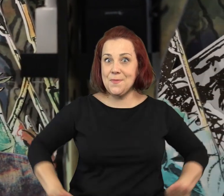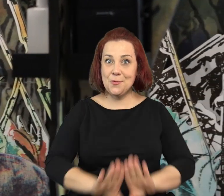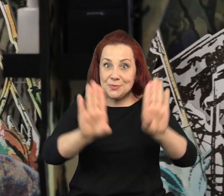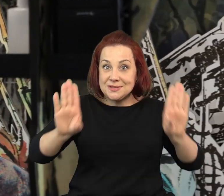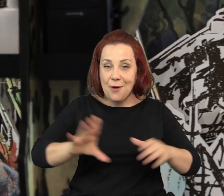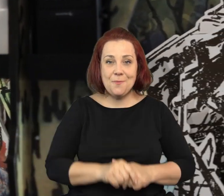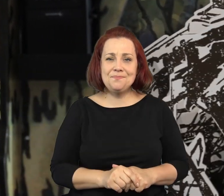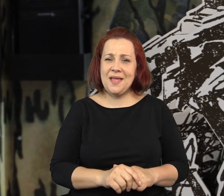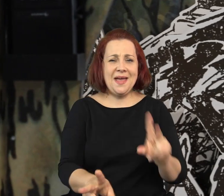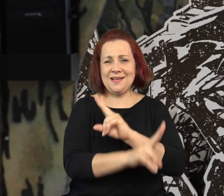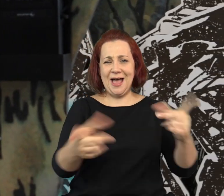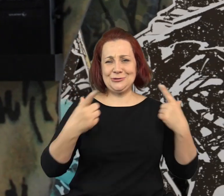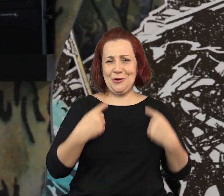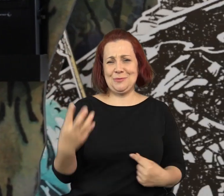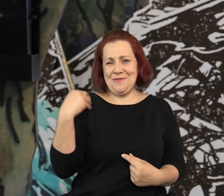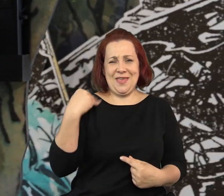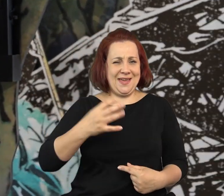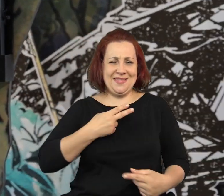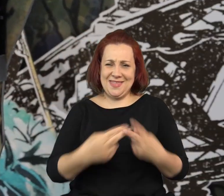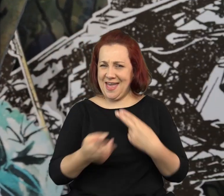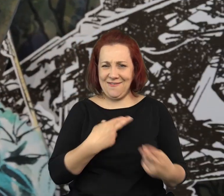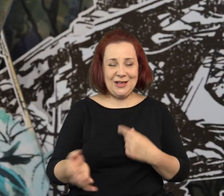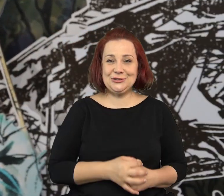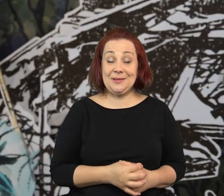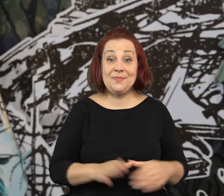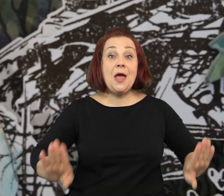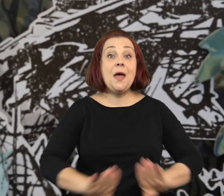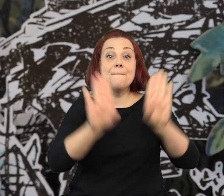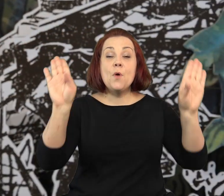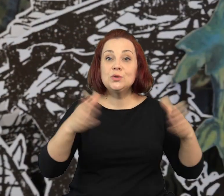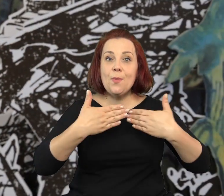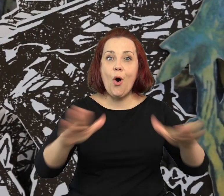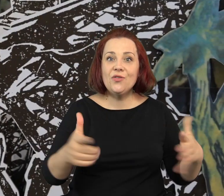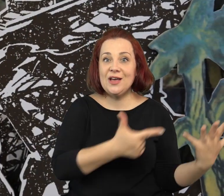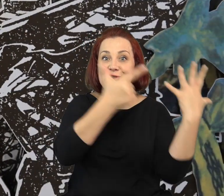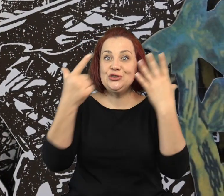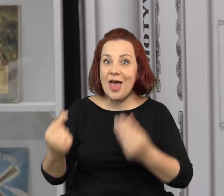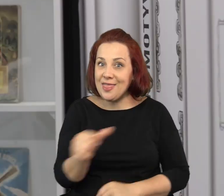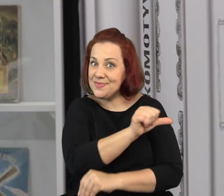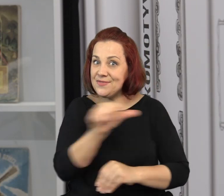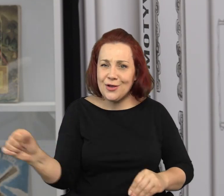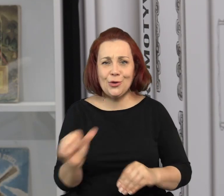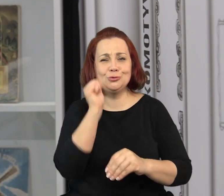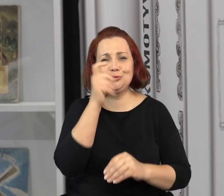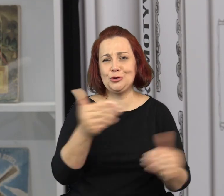Dlatego bardzo serdecznie zapraszam do muzeum, i dużych i małych. Muzeum jest otwarte przez siedem dni w tygodniu.